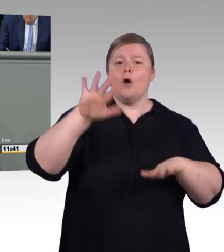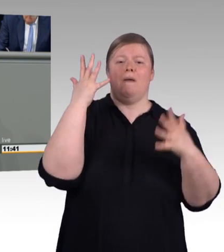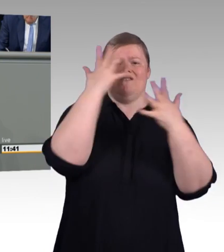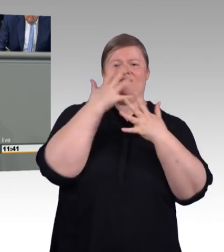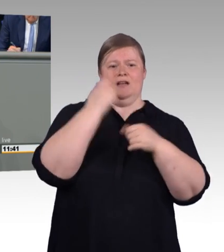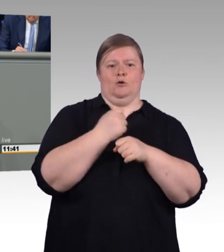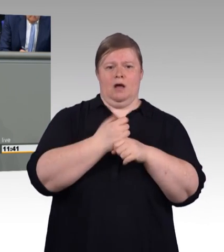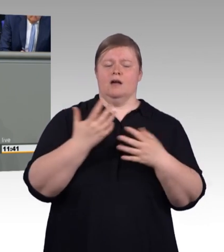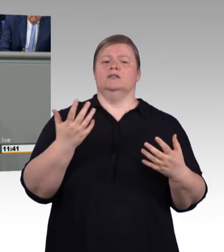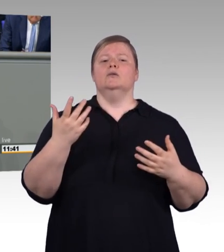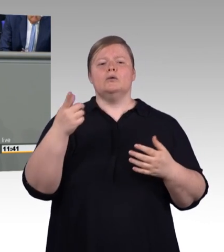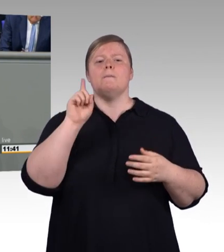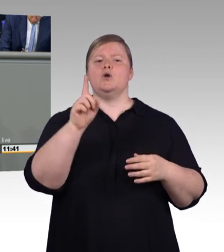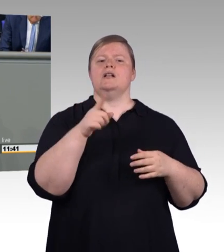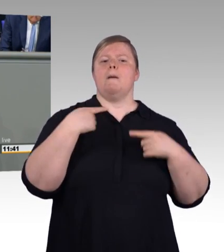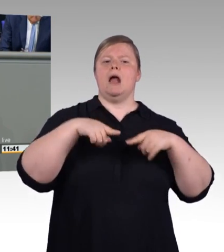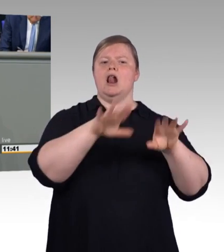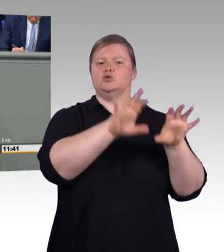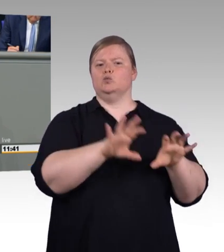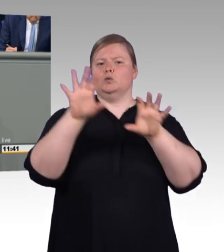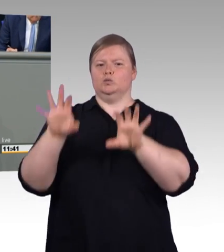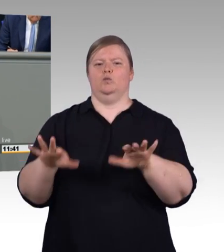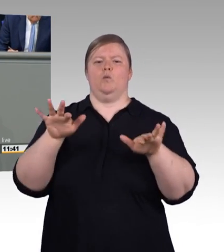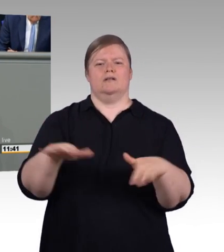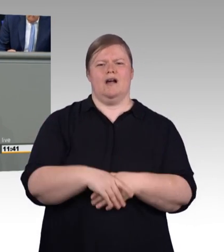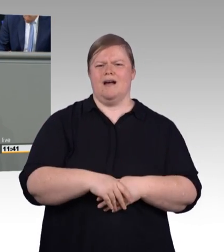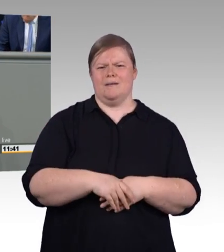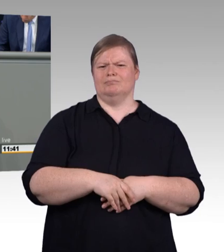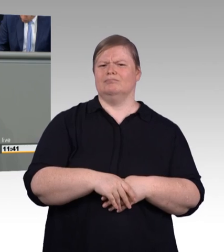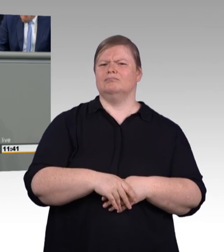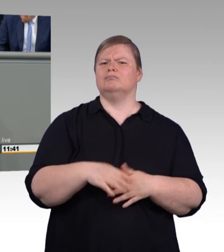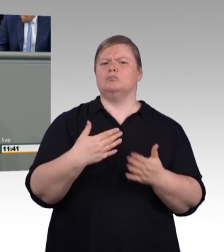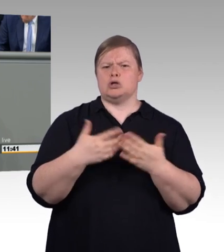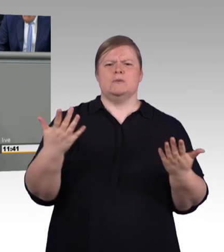und albern, das ist es auch, die Hochschulrektoren haben das zu Recht kritisiert.